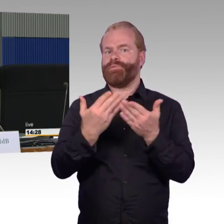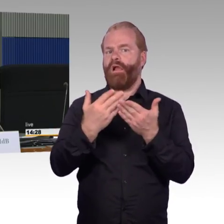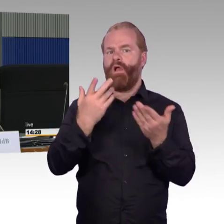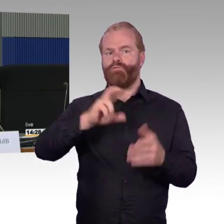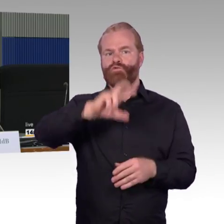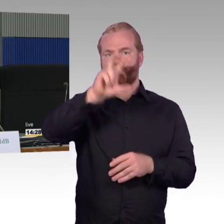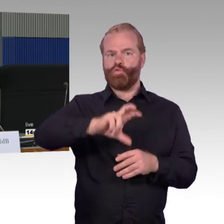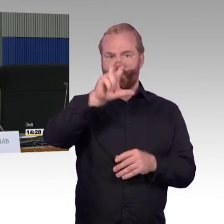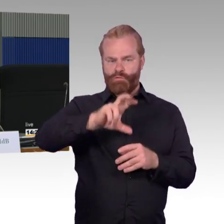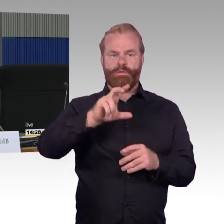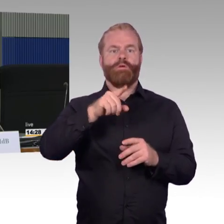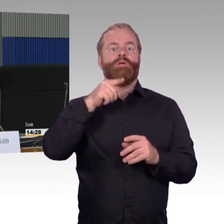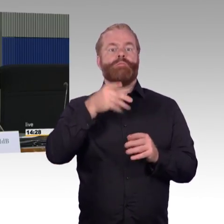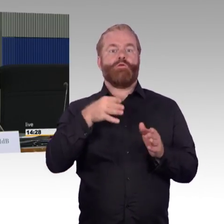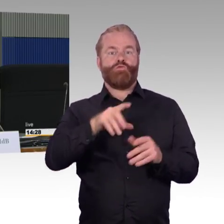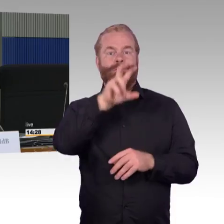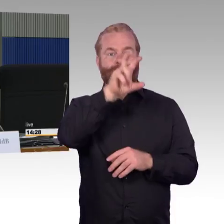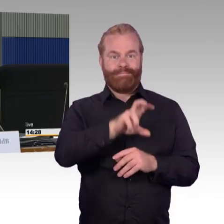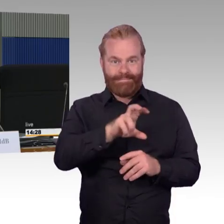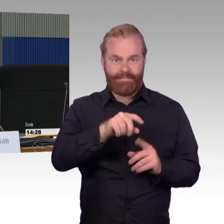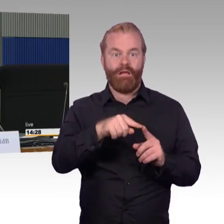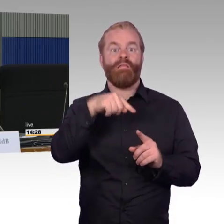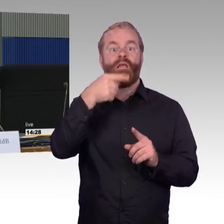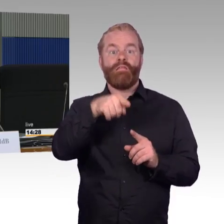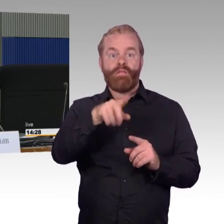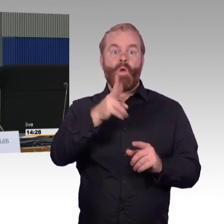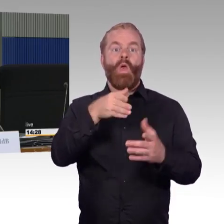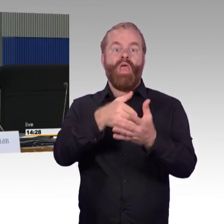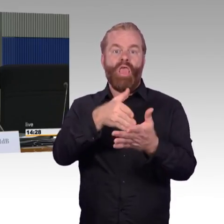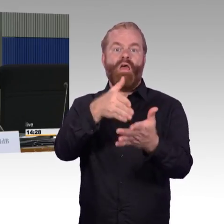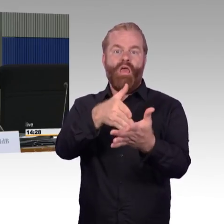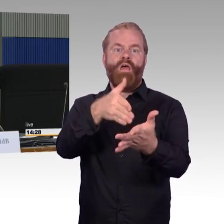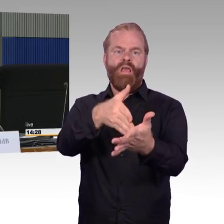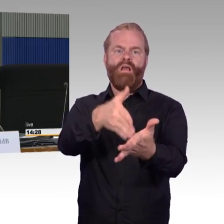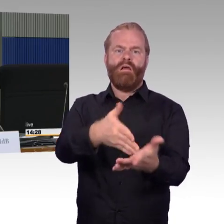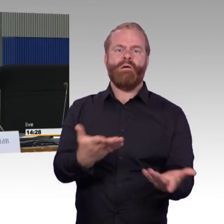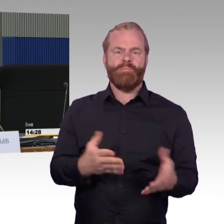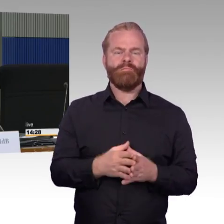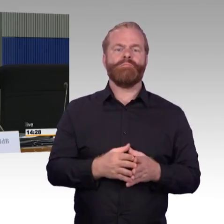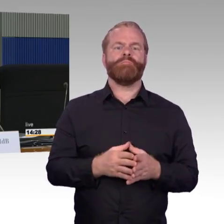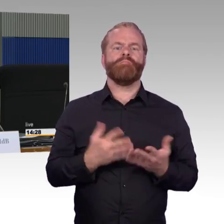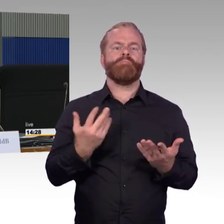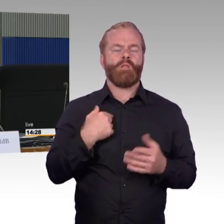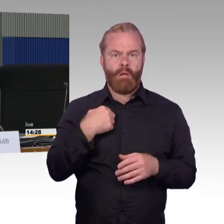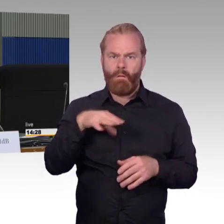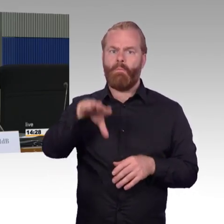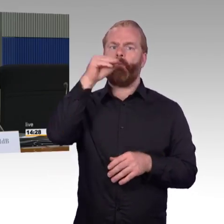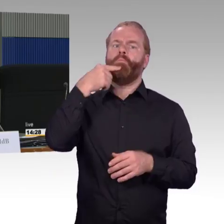die angepasst werden, ich will jetzt meine Frage stellen, zum einen: ist dieses Programm in der Umsetzung koordiniert,